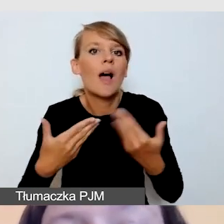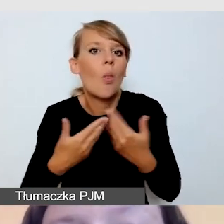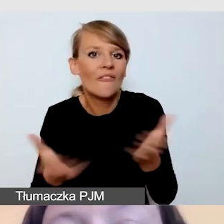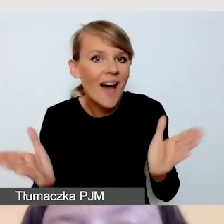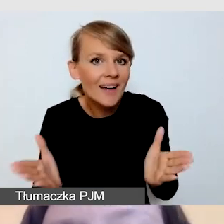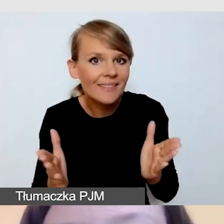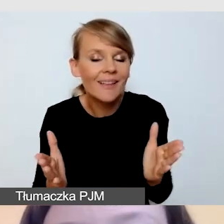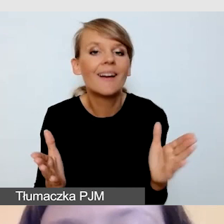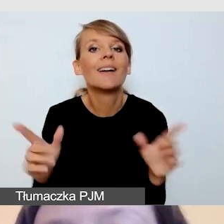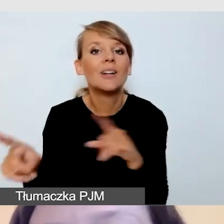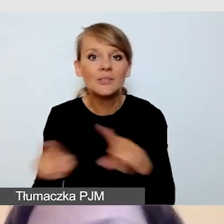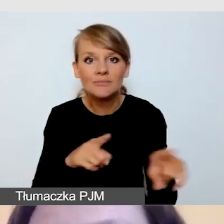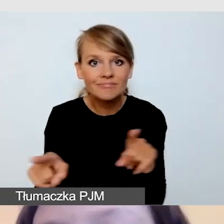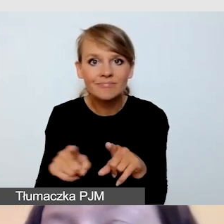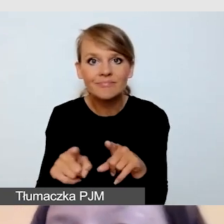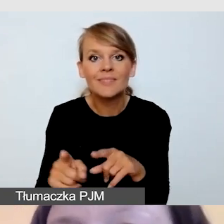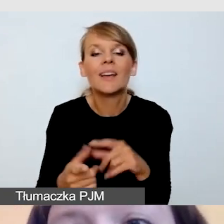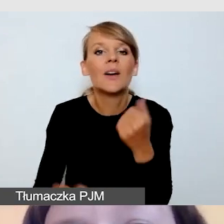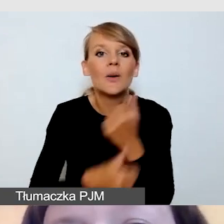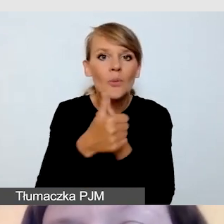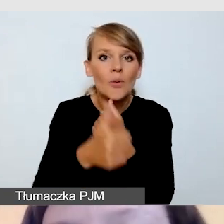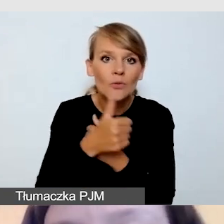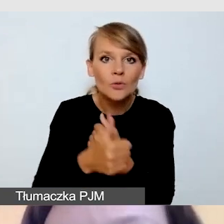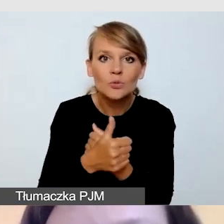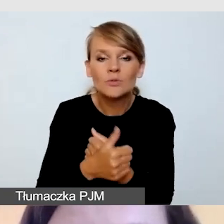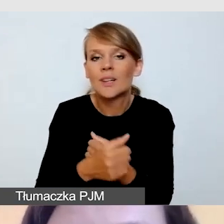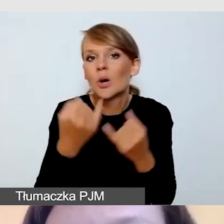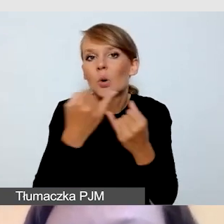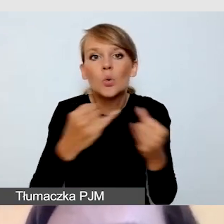że ze względu na potrzeby bardzo różnych grup odbiorców,